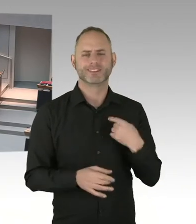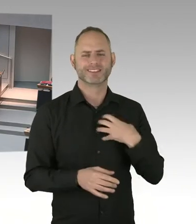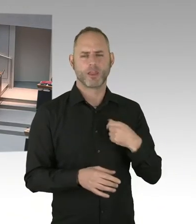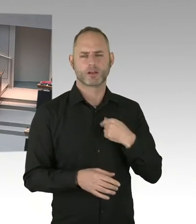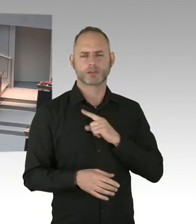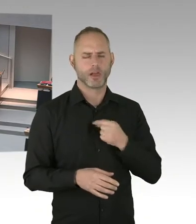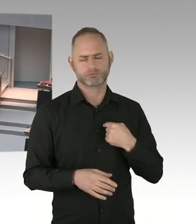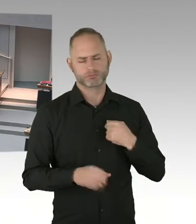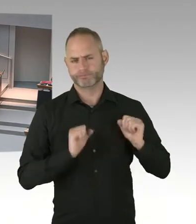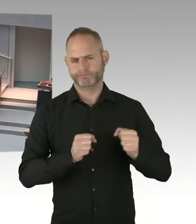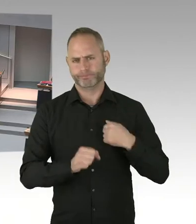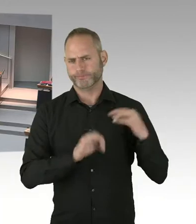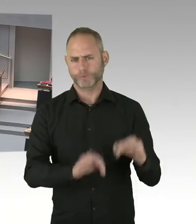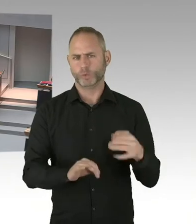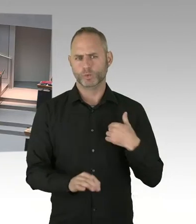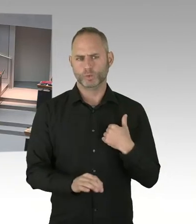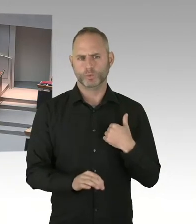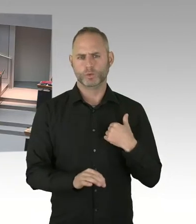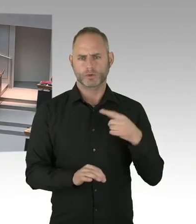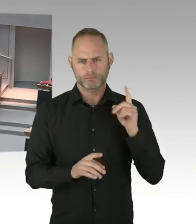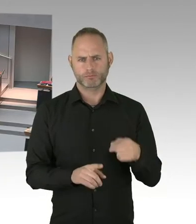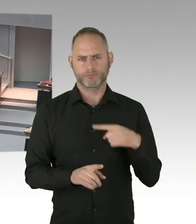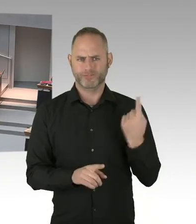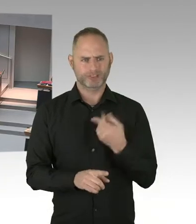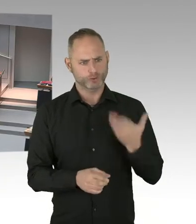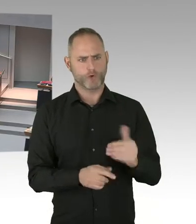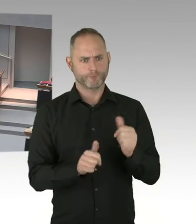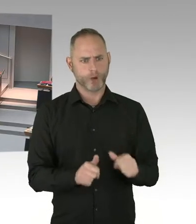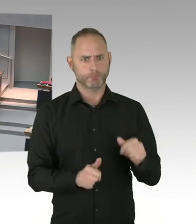an Frau Abgeordnete Jarasch. Bitte schön.